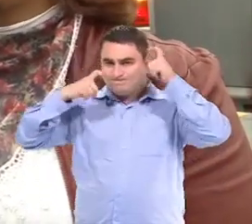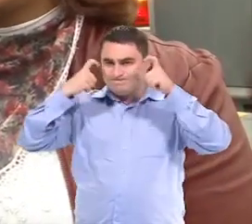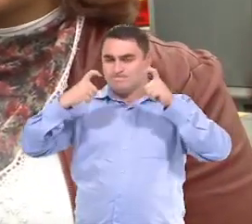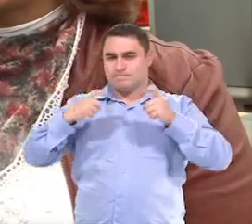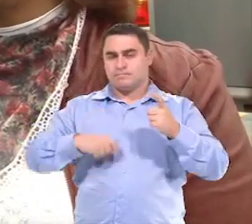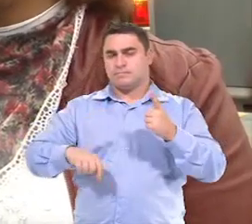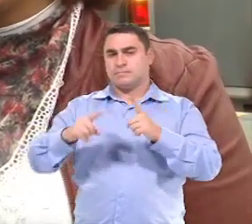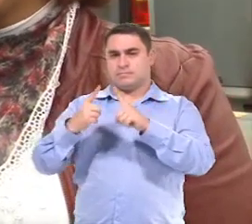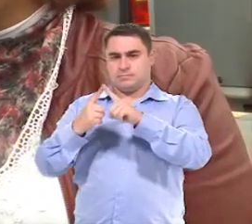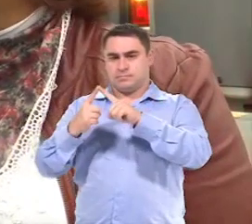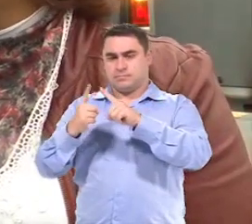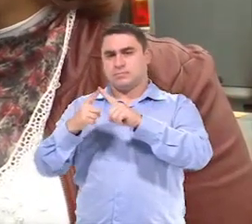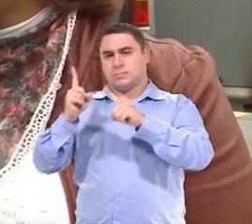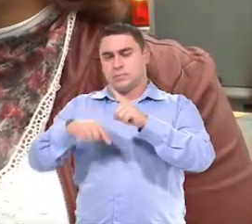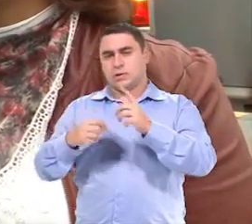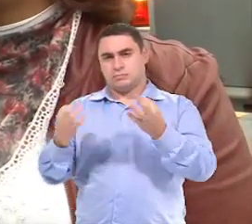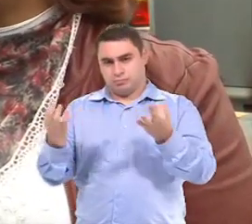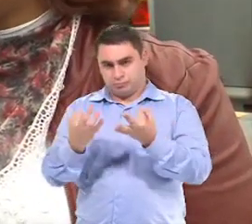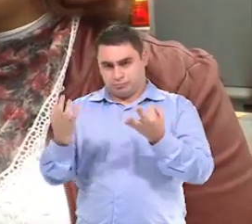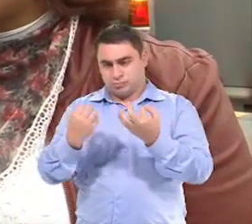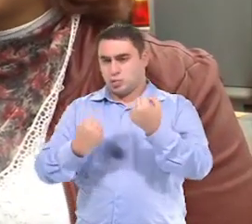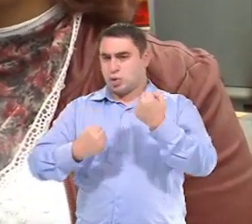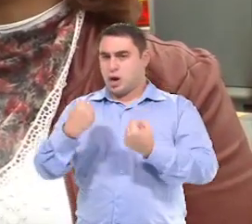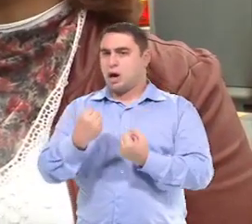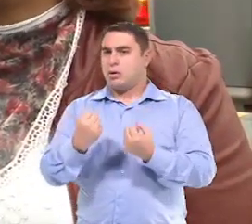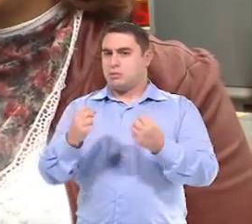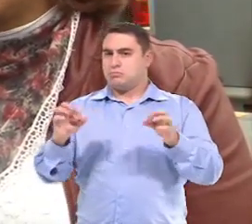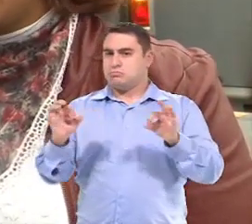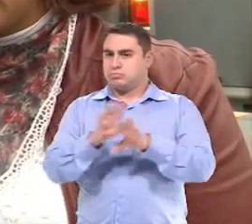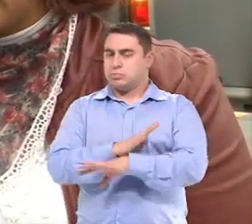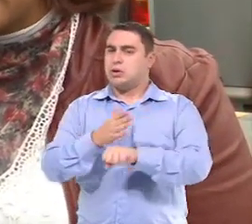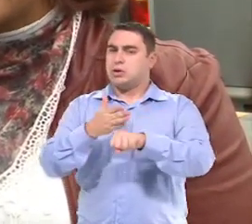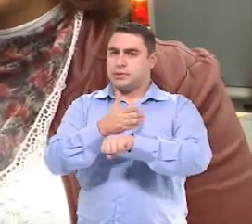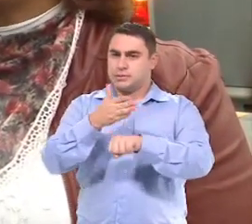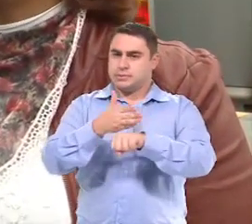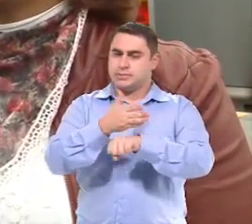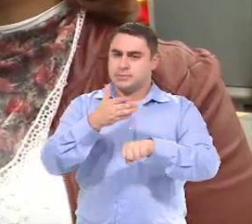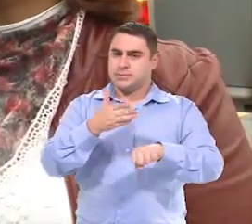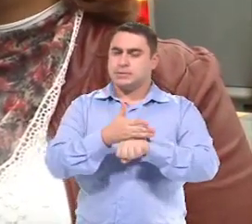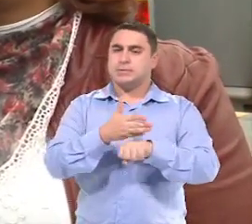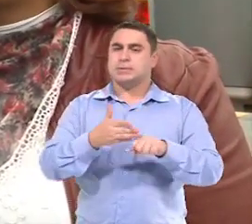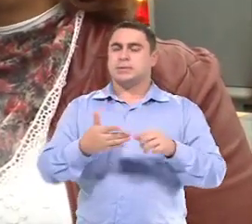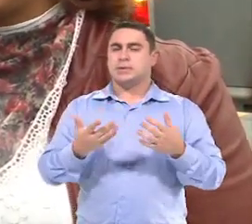Que é a infraestrutura, né, o carro adequado com a acessibilidade, né?